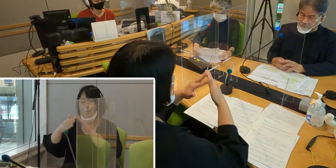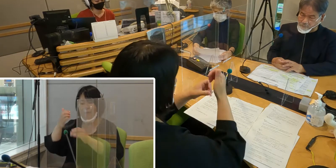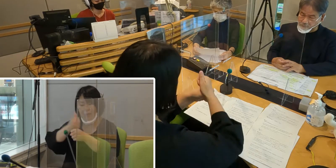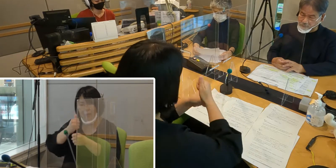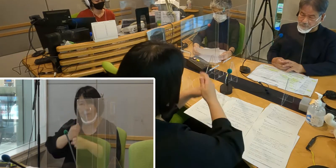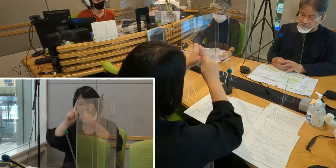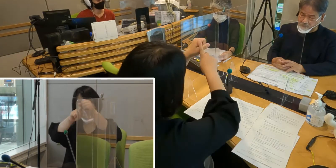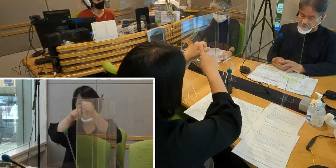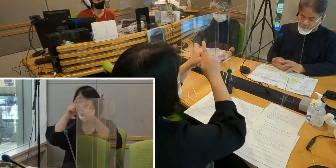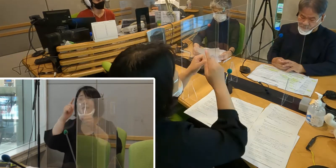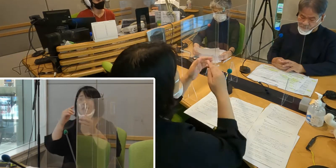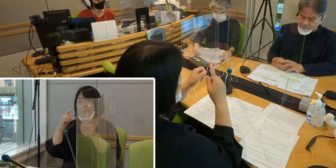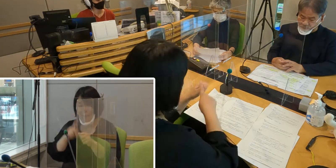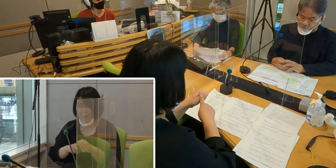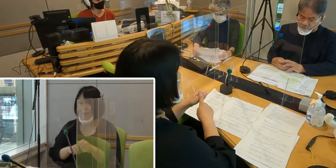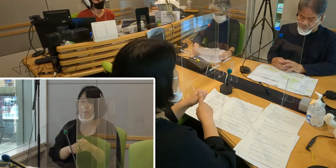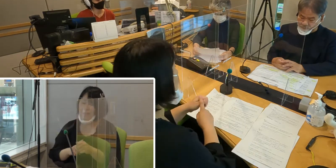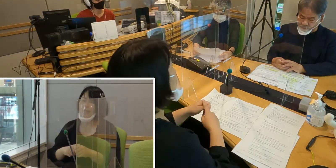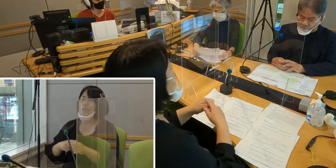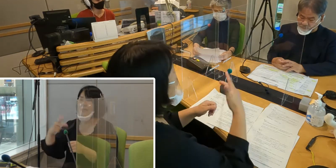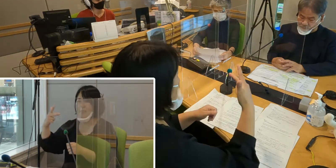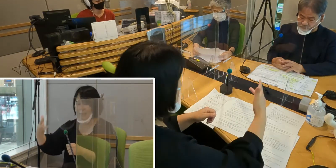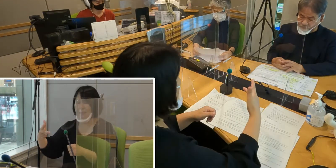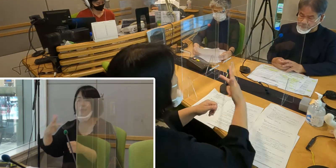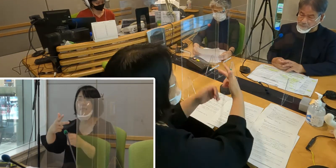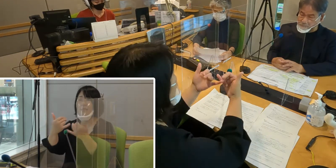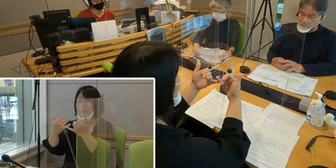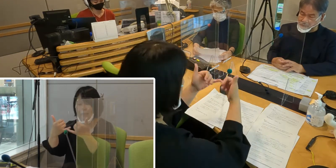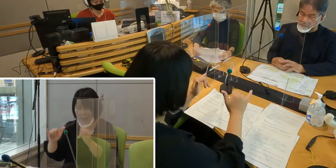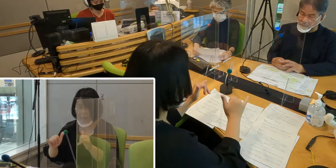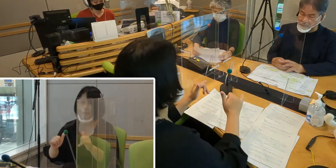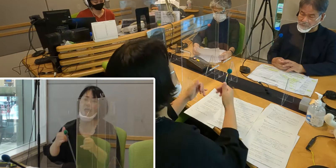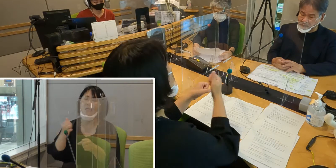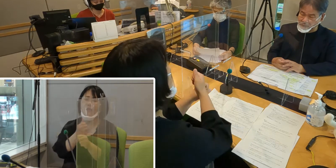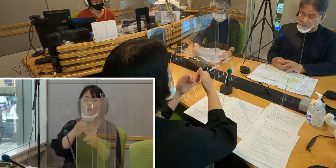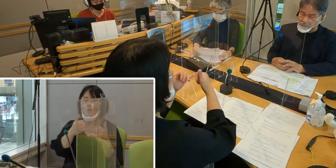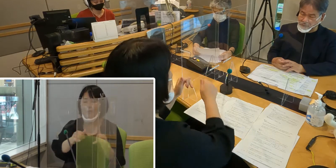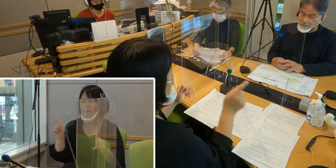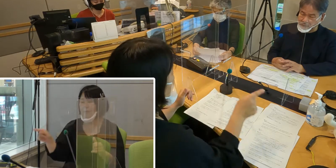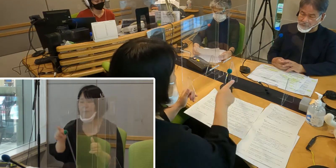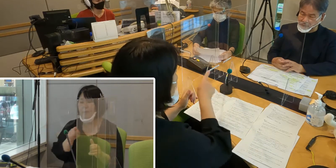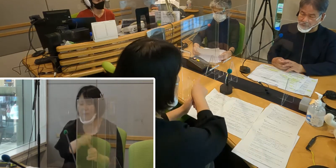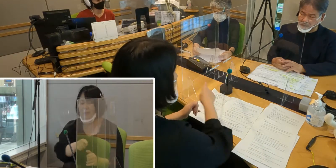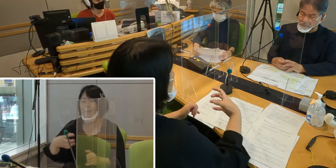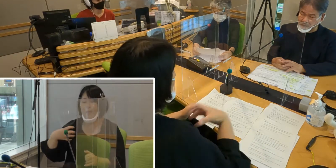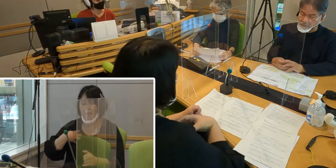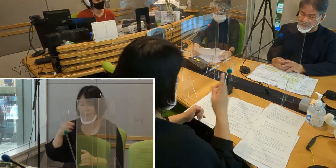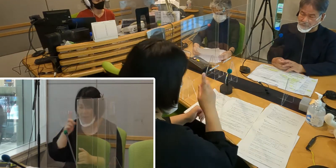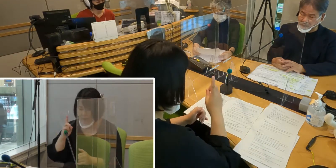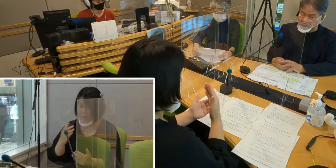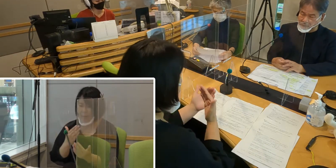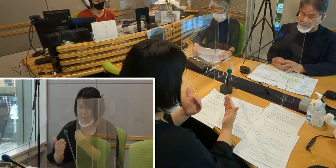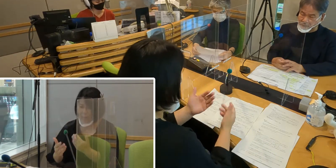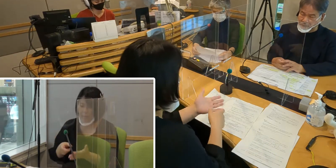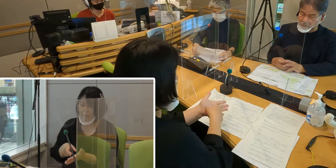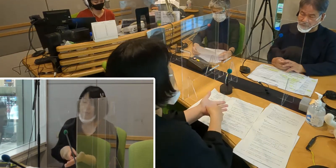入間市と市民と事業者の役割を明らかにしている条例なんです。